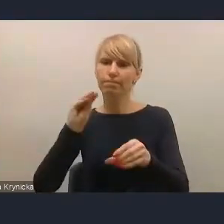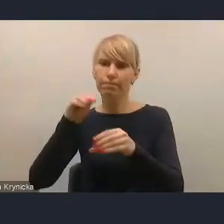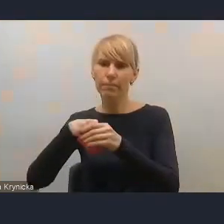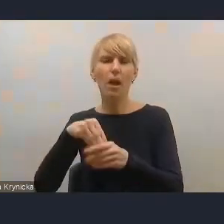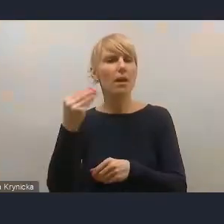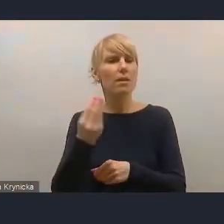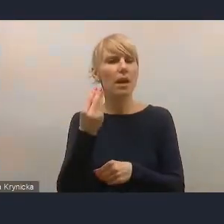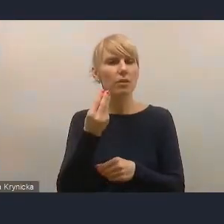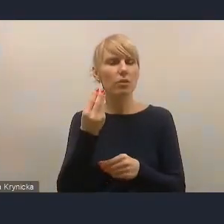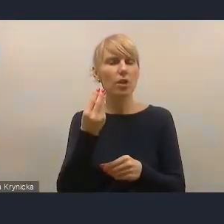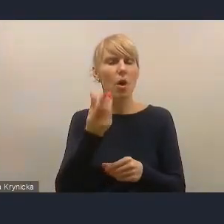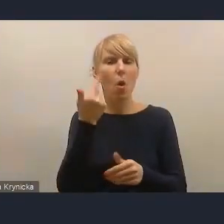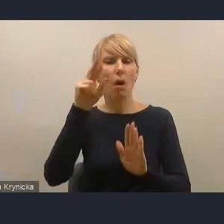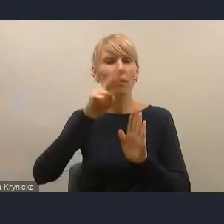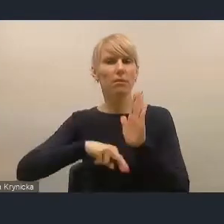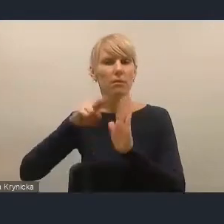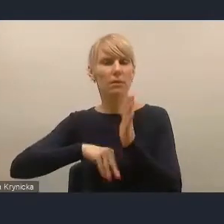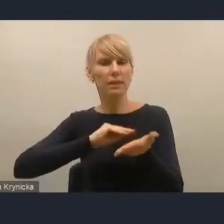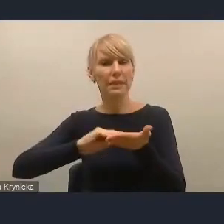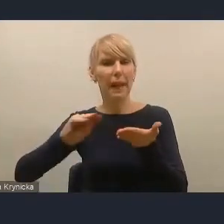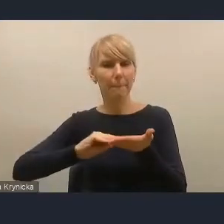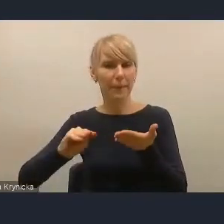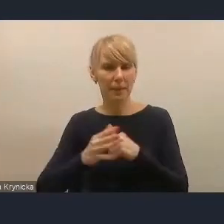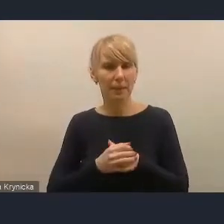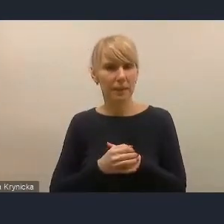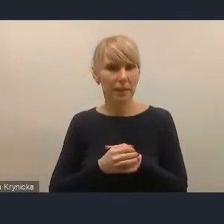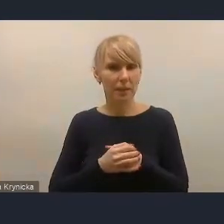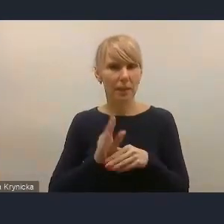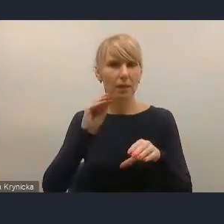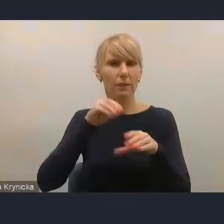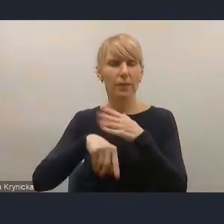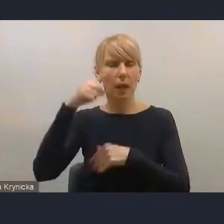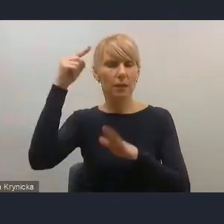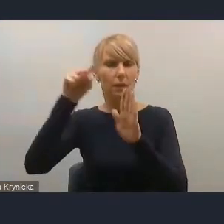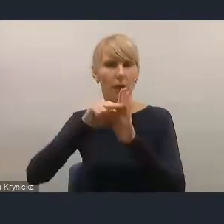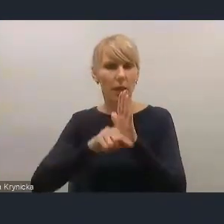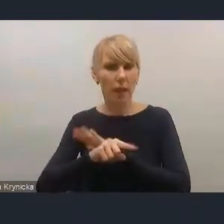o zapisy zawarte w Strategii na rzecz Odpowiedzialnego Rozwoju.